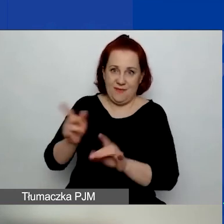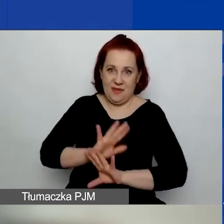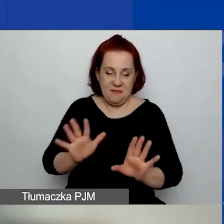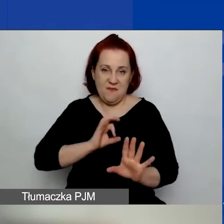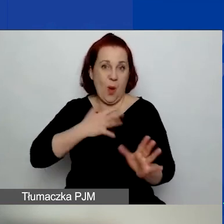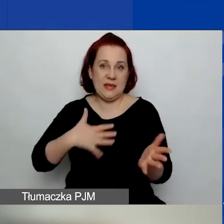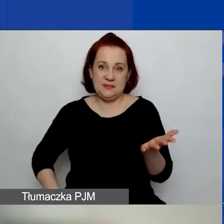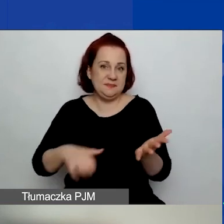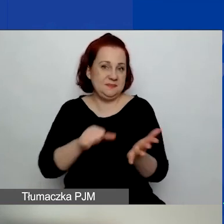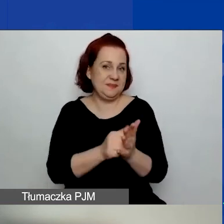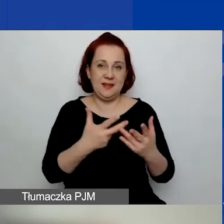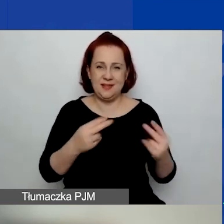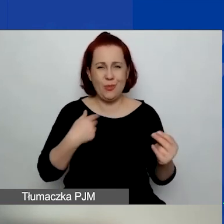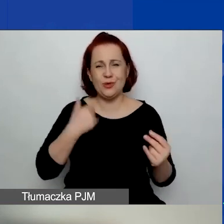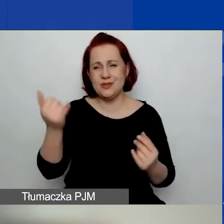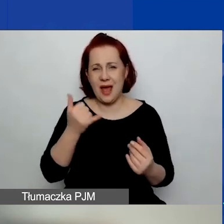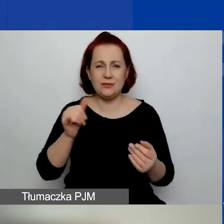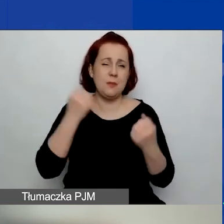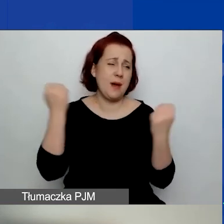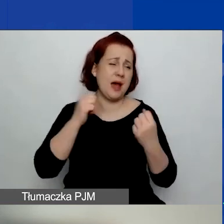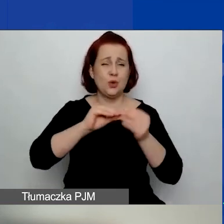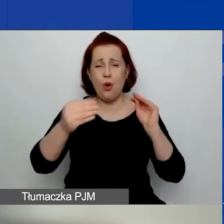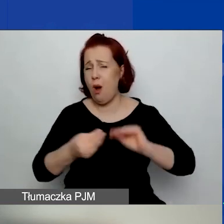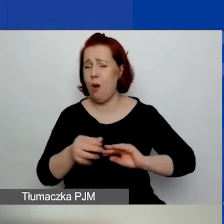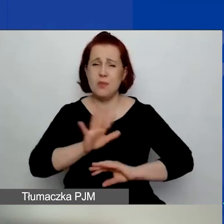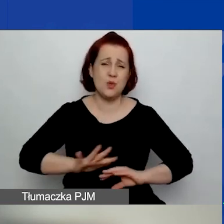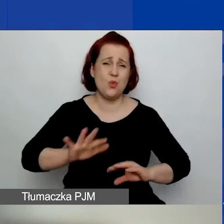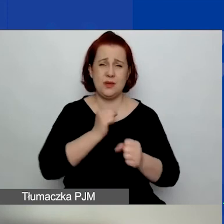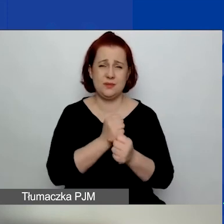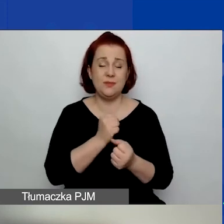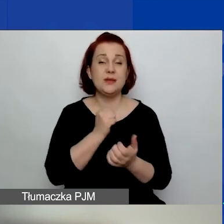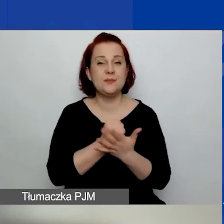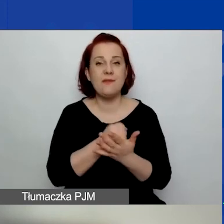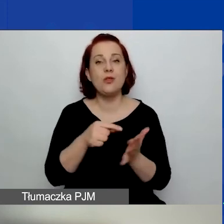ponieważ to bardzo komplikuje sprawę, o czym będzie mówiła niedługo,